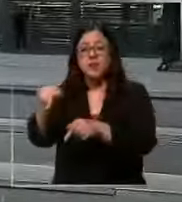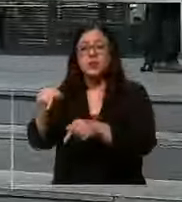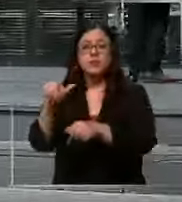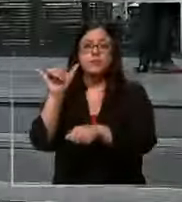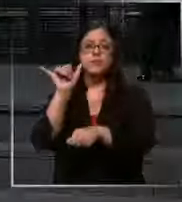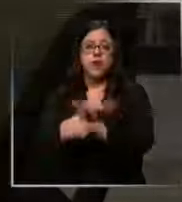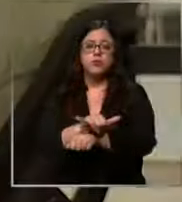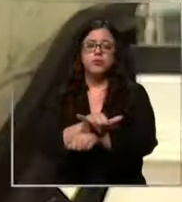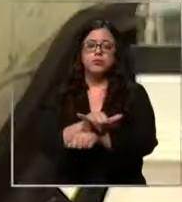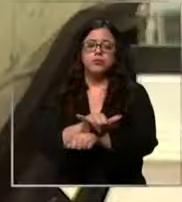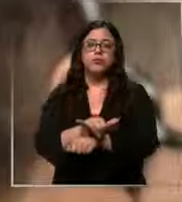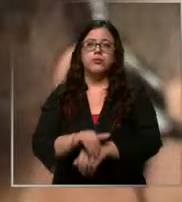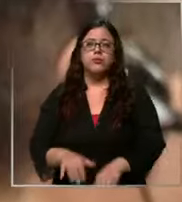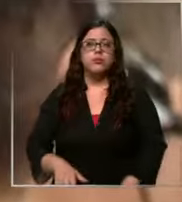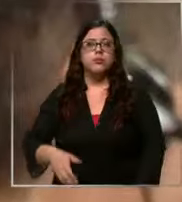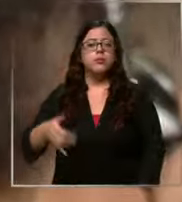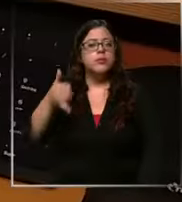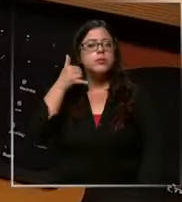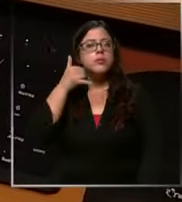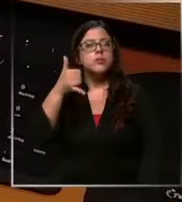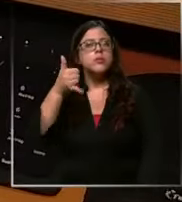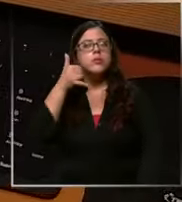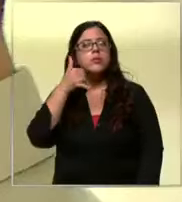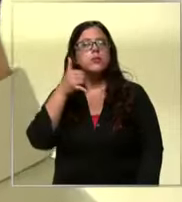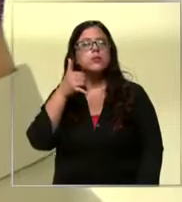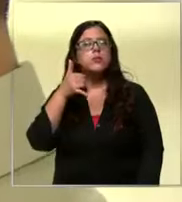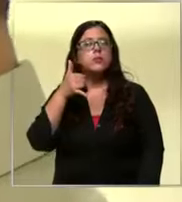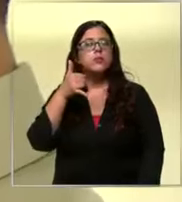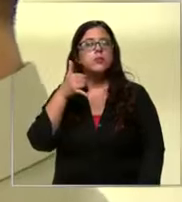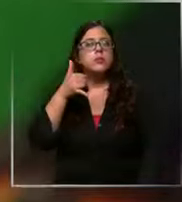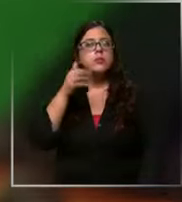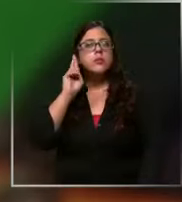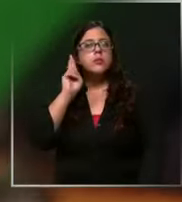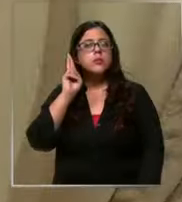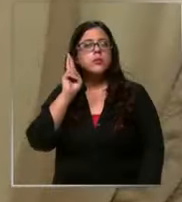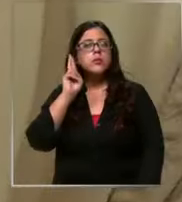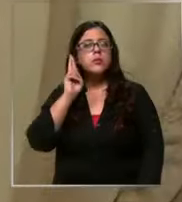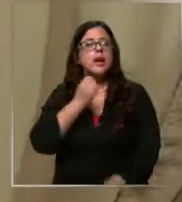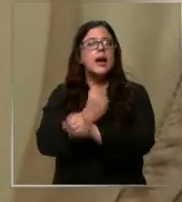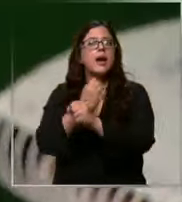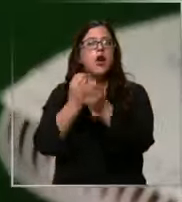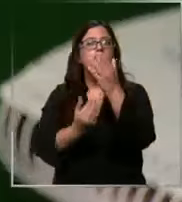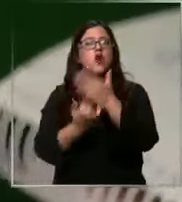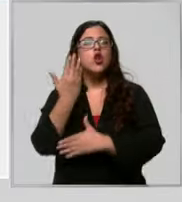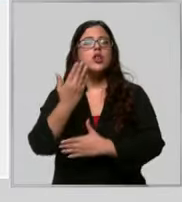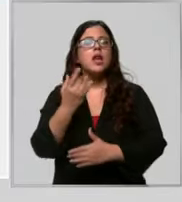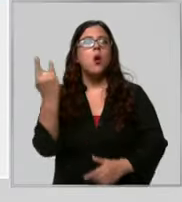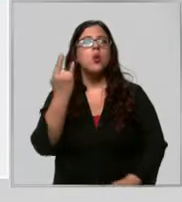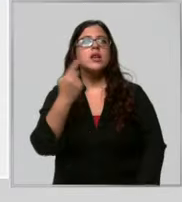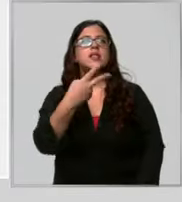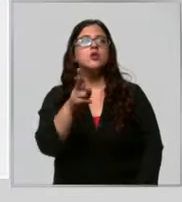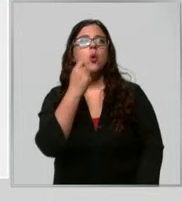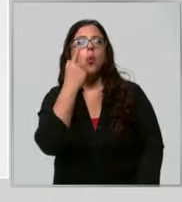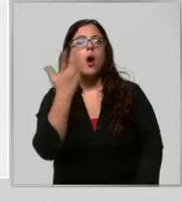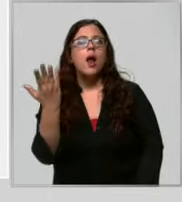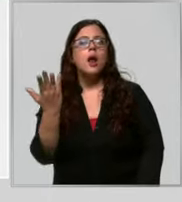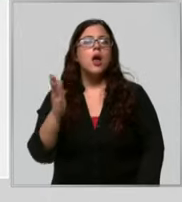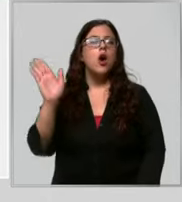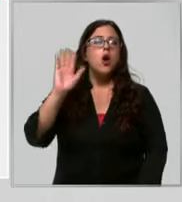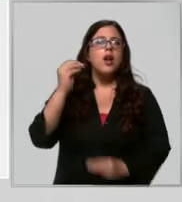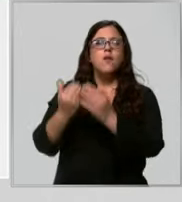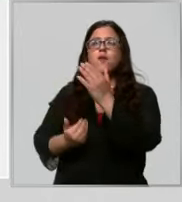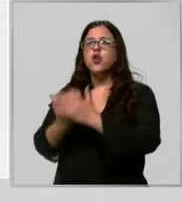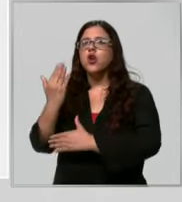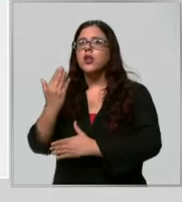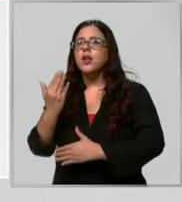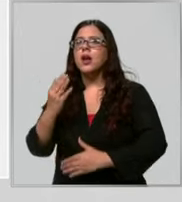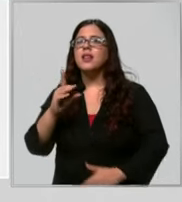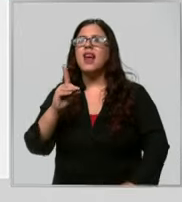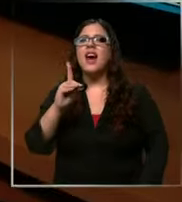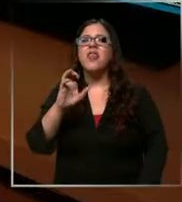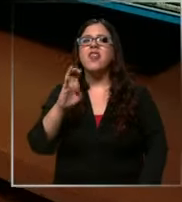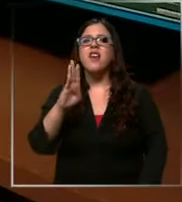falsa carabinero Buenos días concia policial Hola Buenos días Este númer